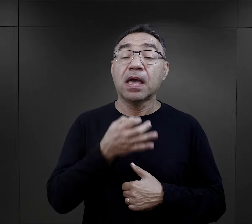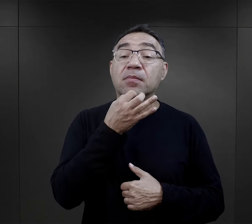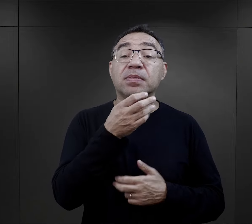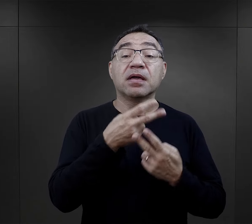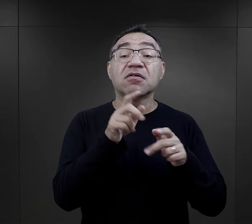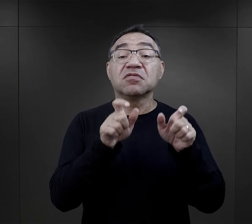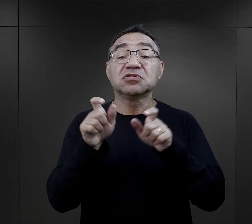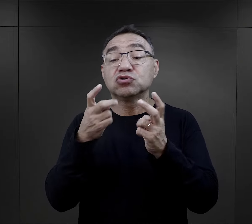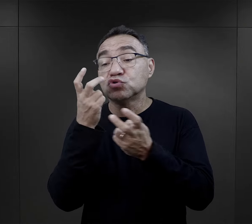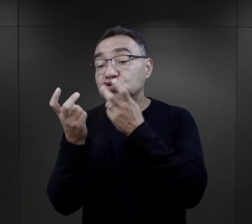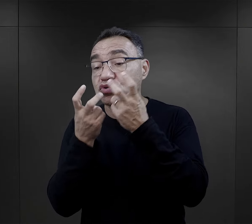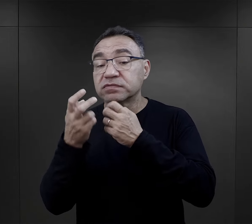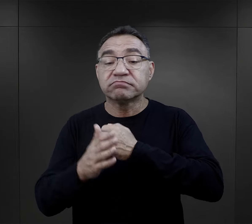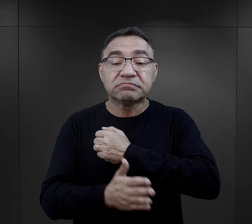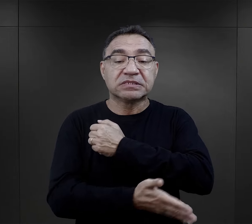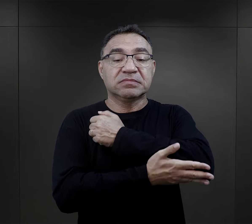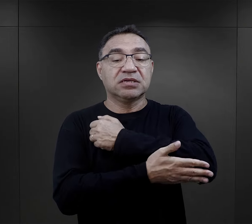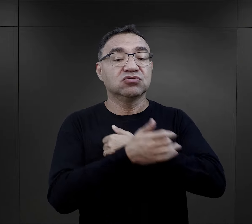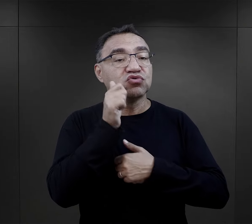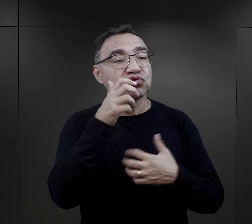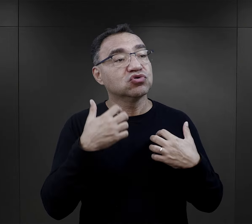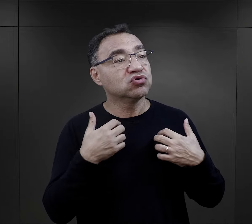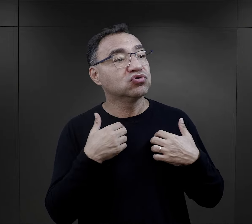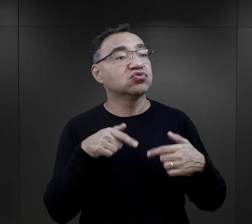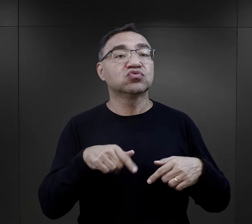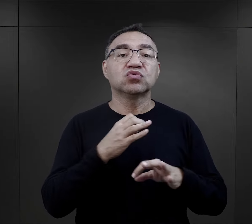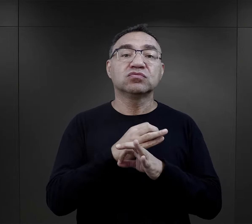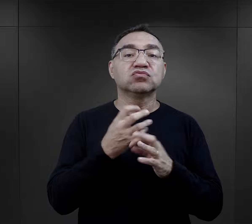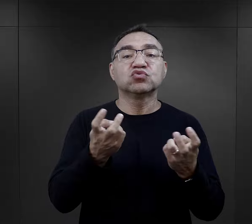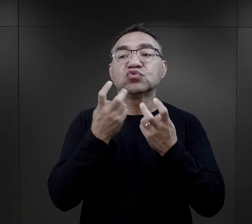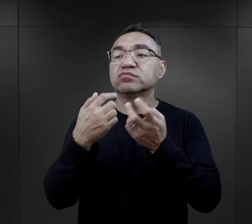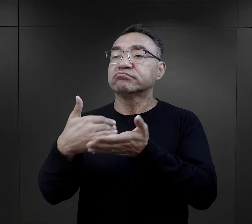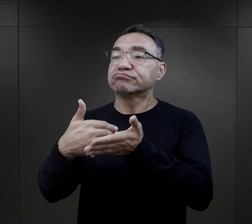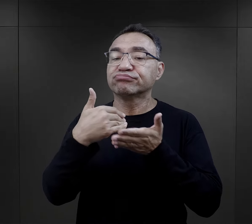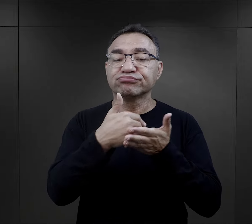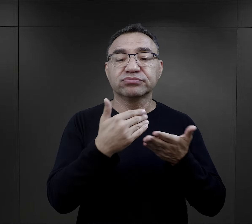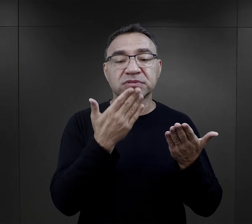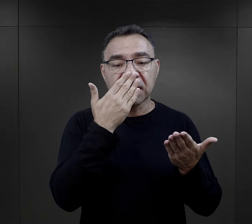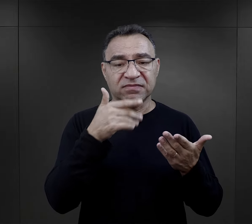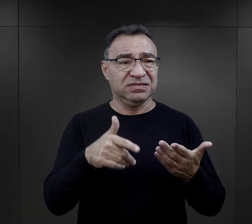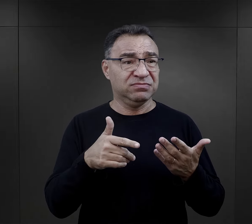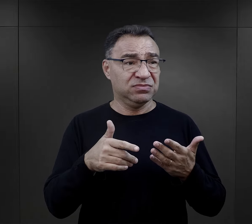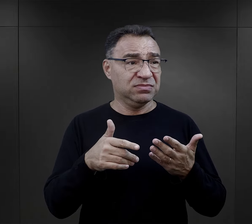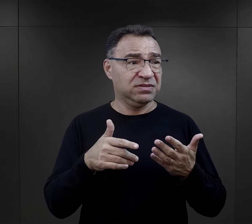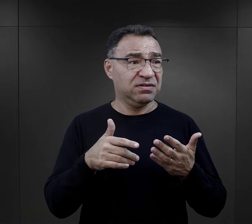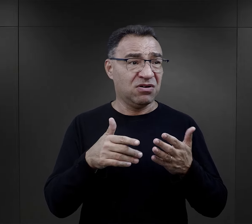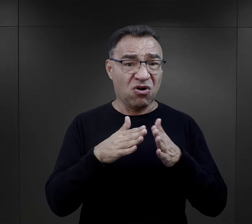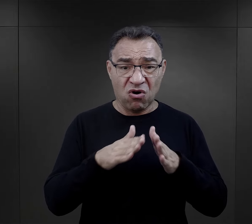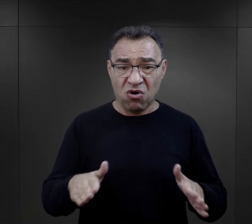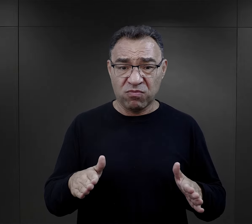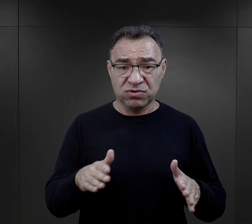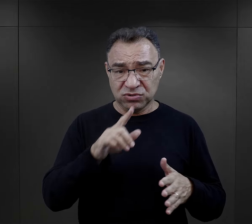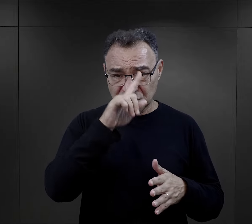W jaki sposób więźniowie zaczynali szukać wsparcia w codziennym życiu w Auschwitz? I czy w ekstremalnym świecie obozu,